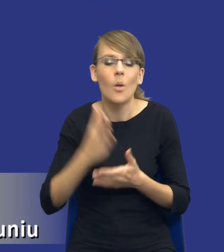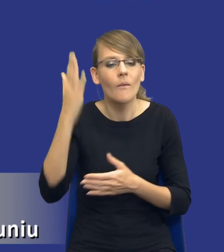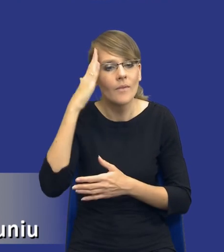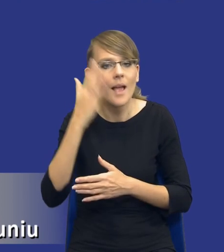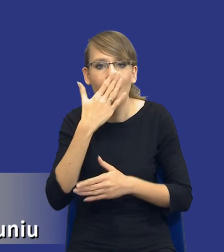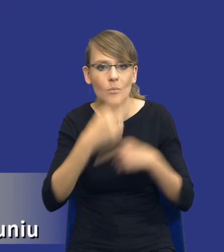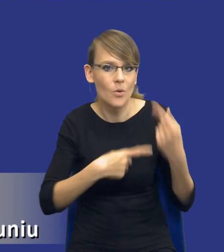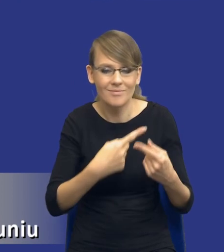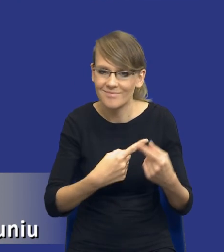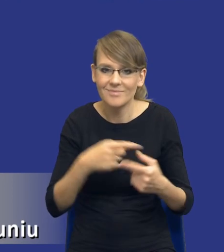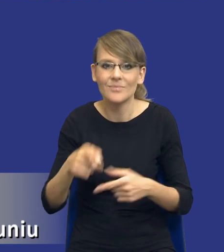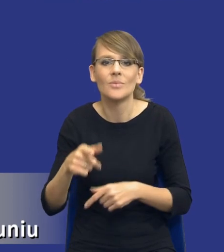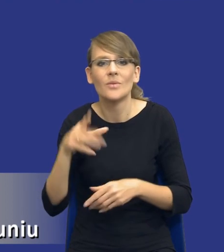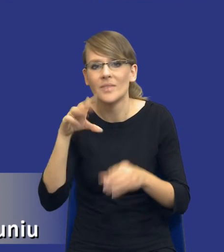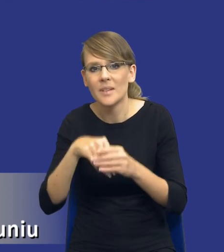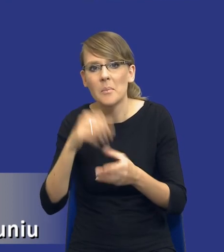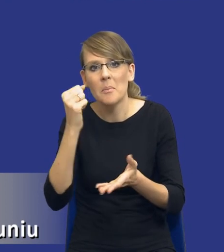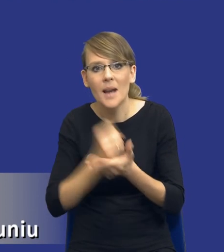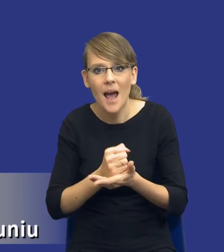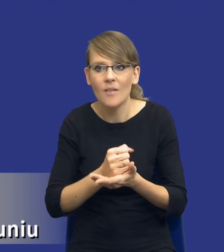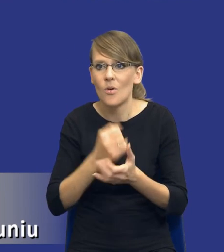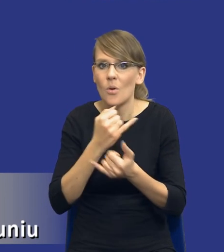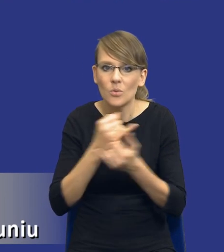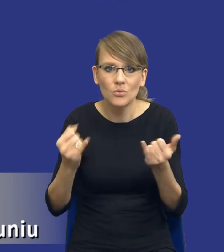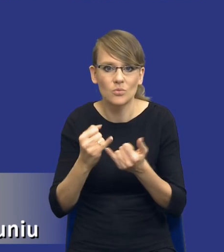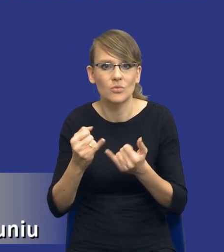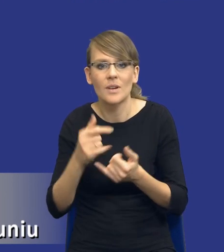To jest kwestia, to są kwestie prawne, merytoryczne i, tak jak powiedziałem,